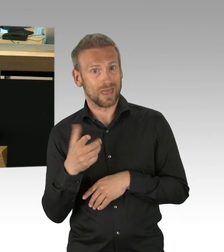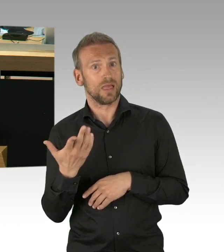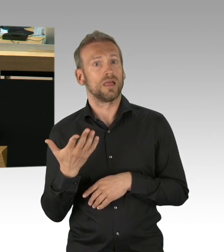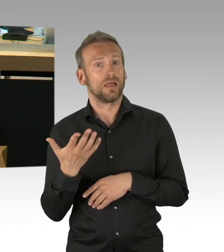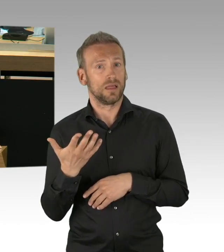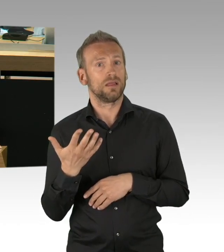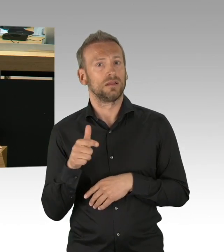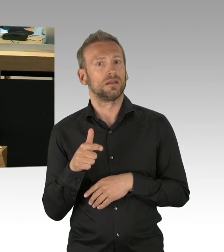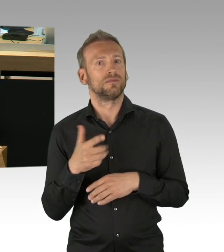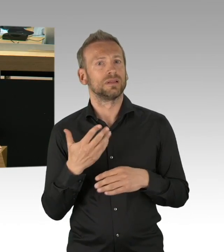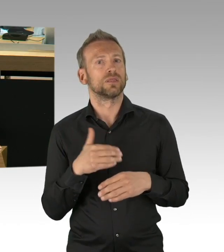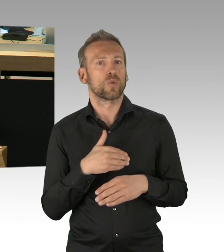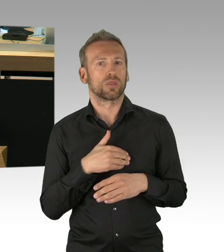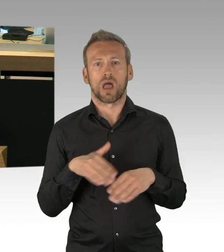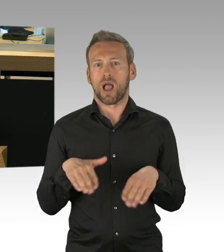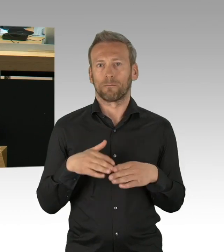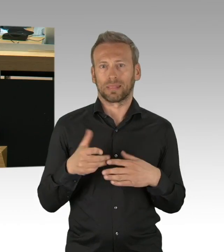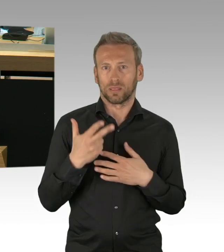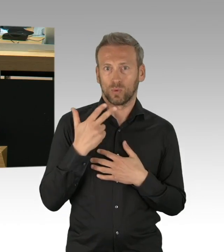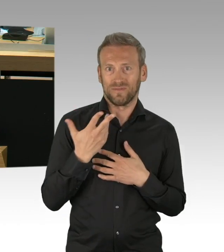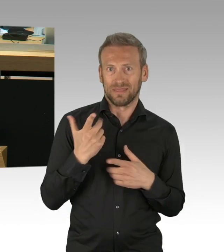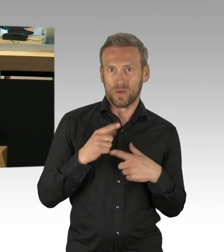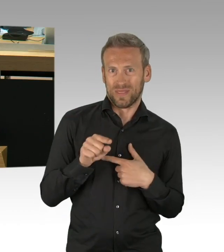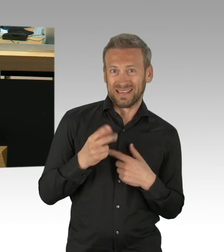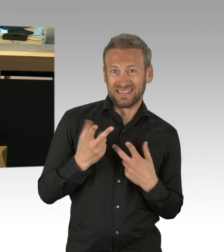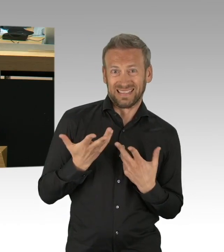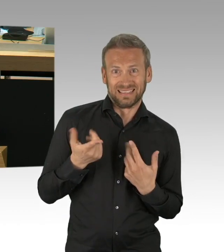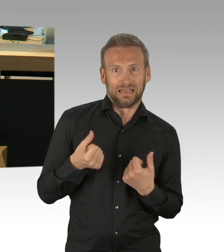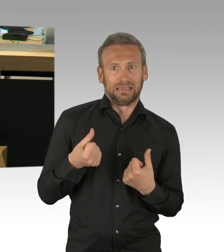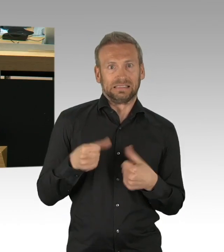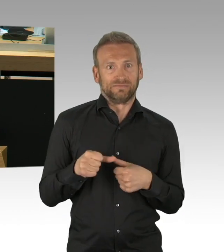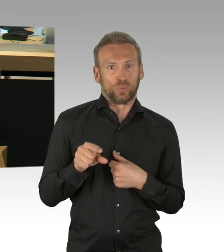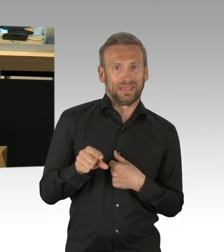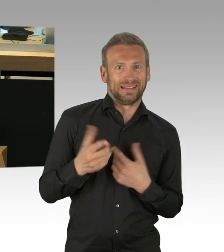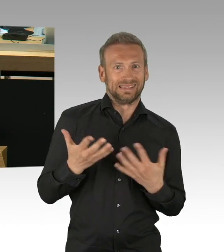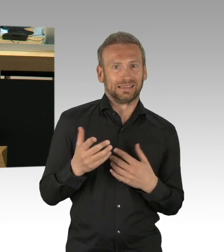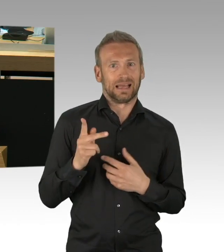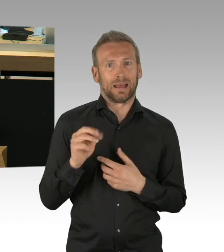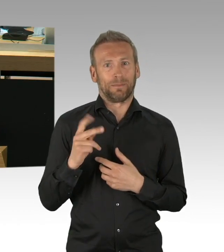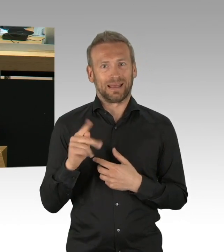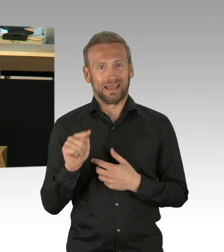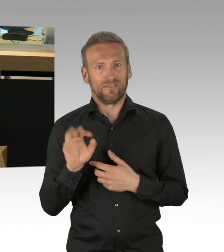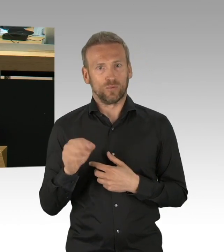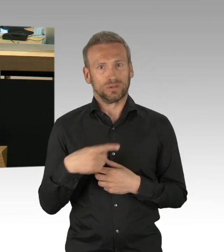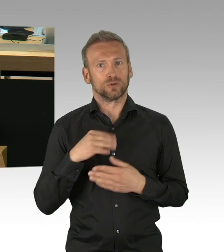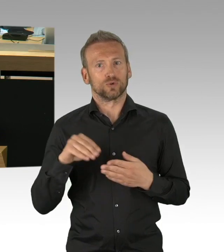von der örtlichen Anwesenheit des Unterrichtens in der Schule und wir müssen diese Angst auch wahrnehmen, genauso wie die epidemiologische Last,